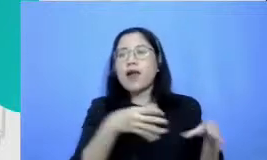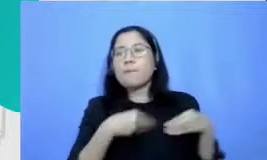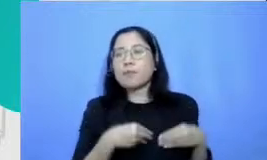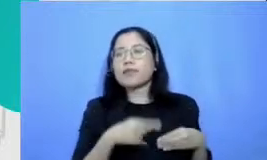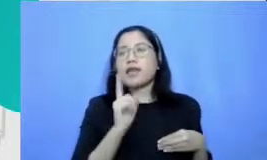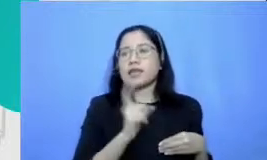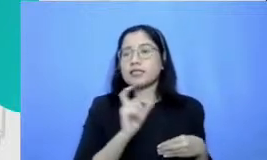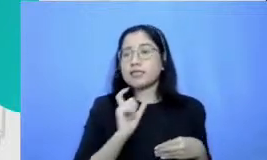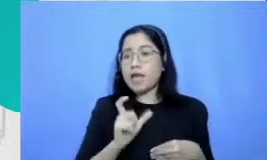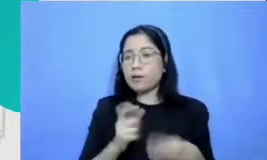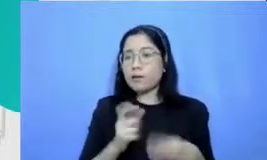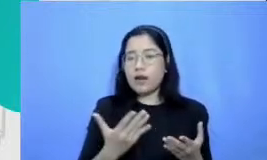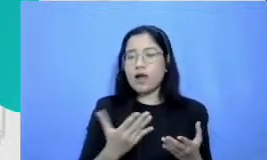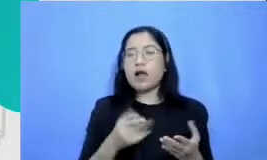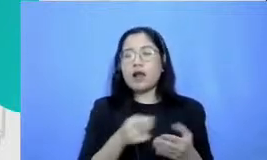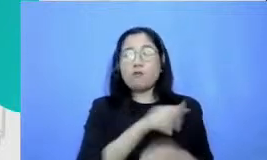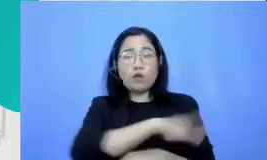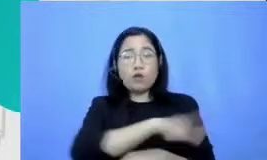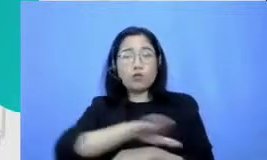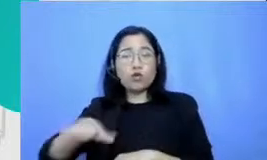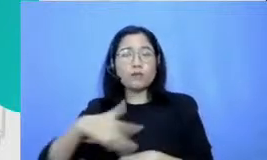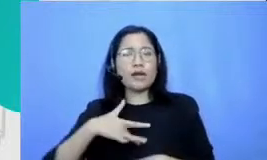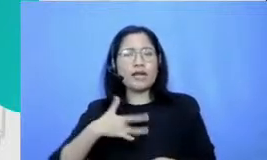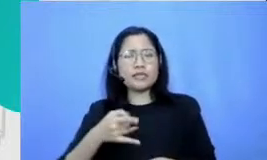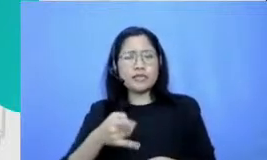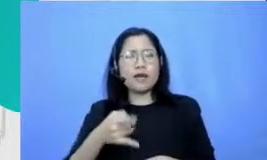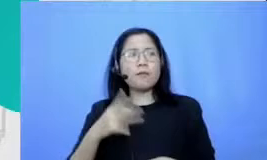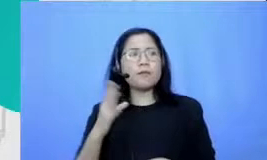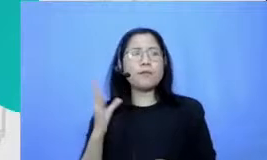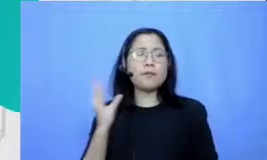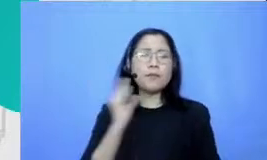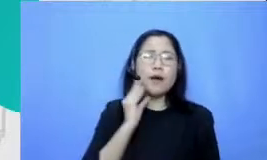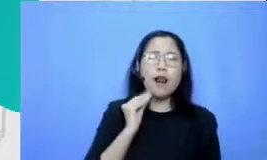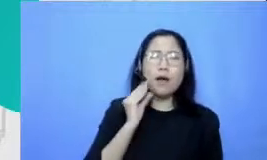merasakan bahwa sebetulnya pengalaman belajar yang seperti ini juga perlu dilakukan oleh